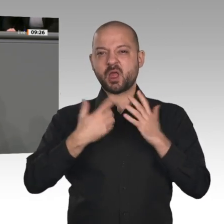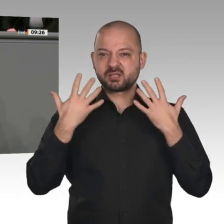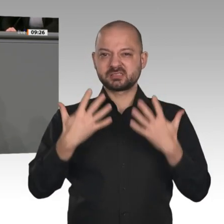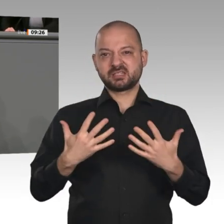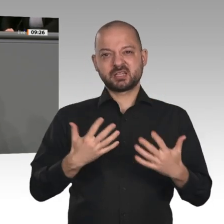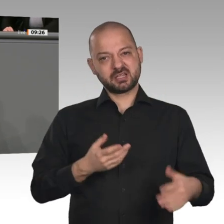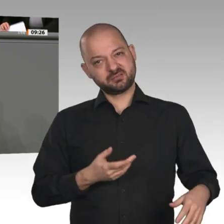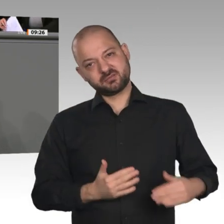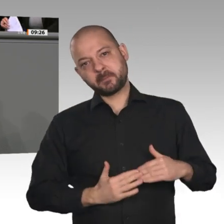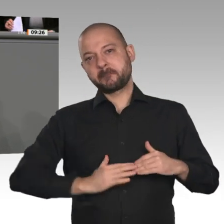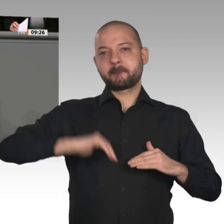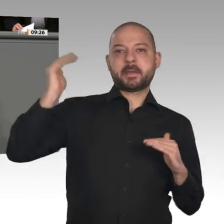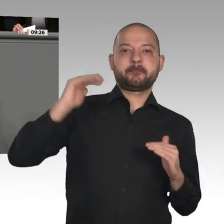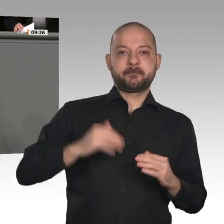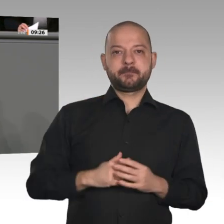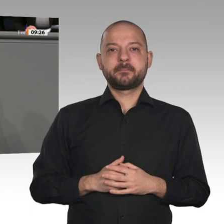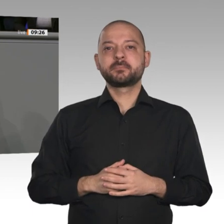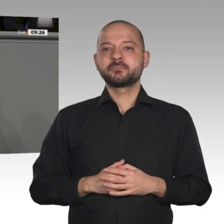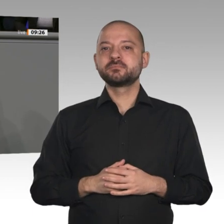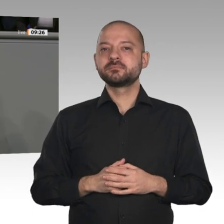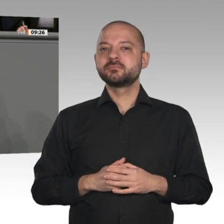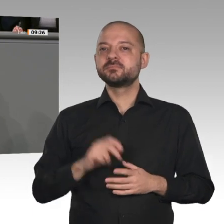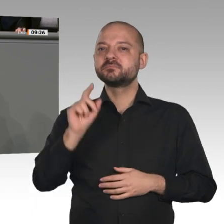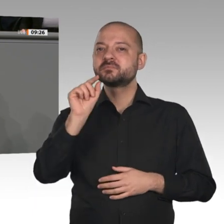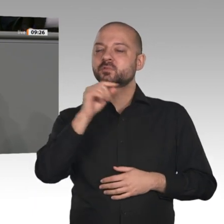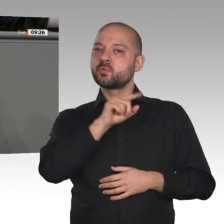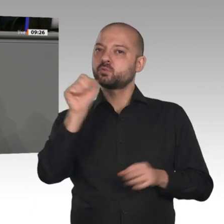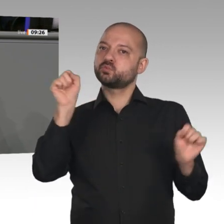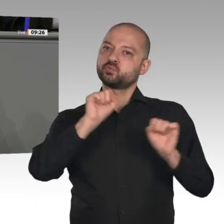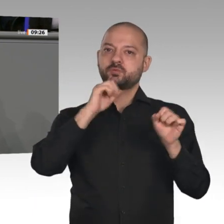wesentliche Forderungen enthält, die die FDP an dieser Stelle seit vielen Monaten